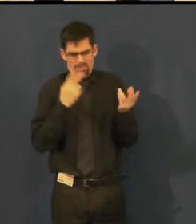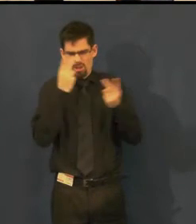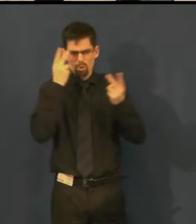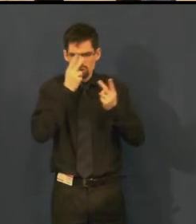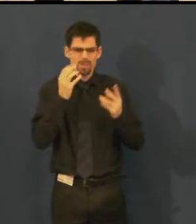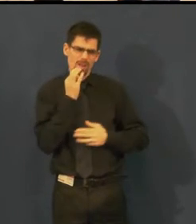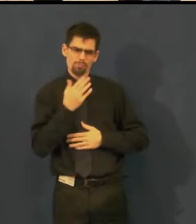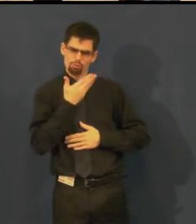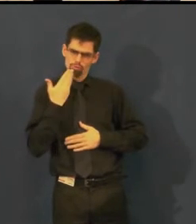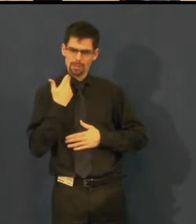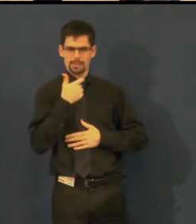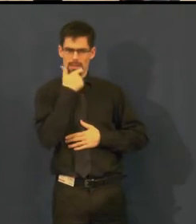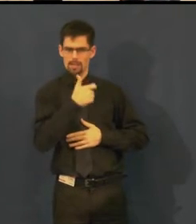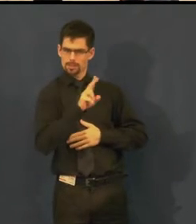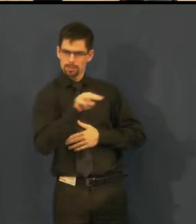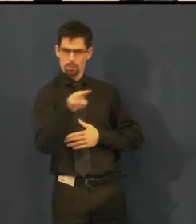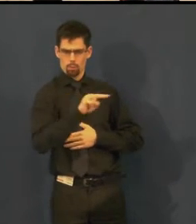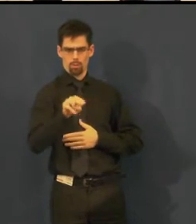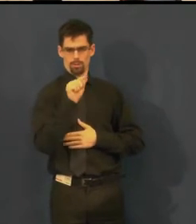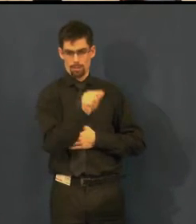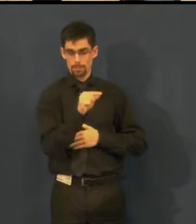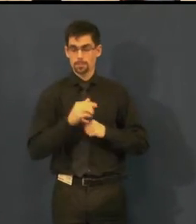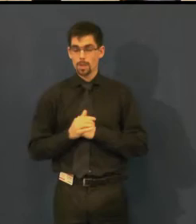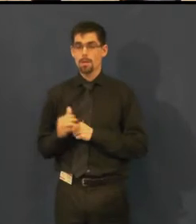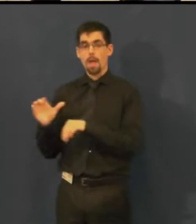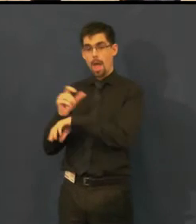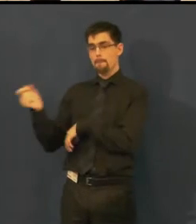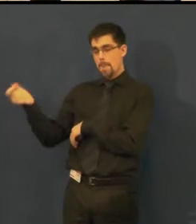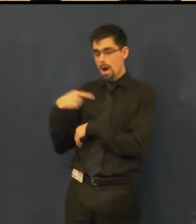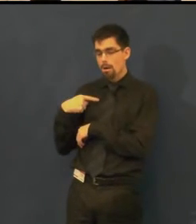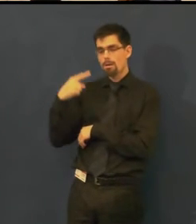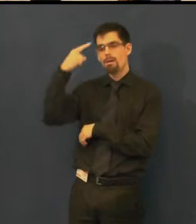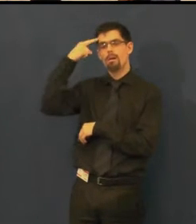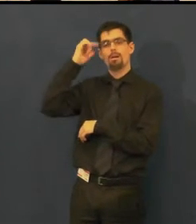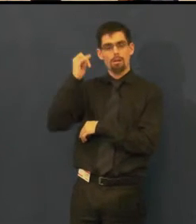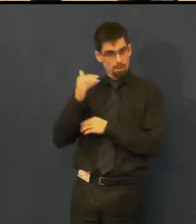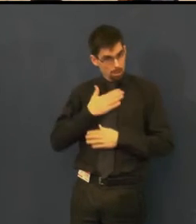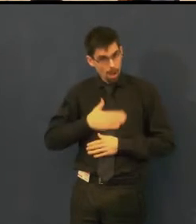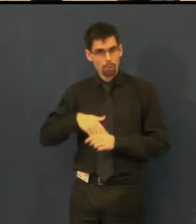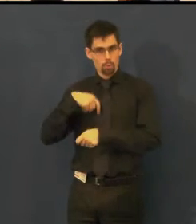Chvíli nám trvalo, než jsme všechno dali dohromady.